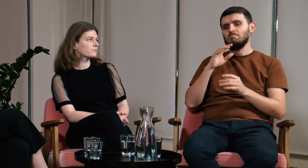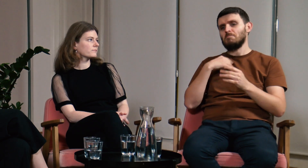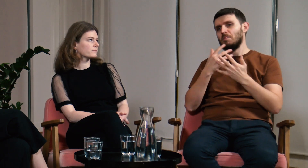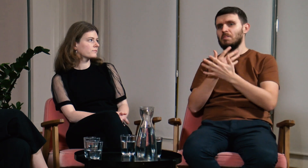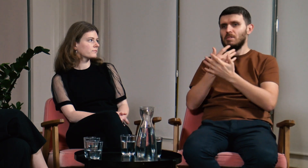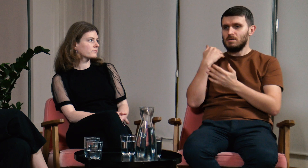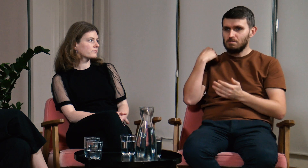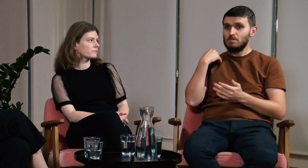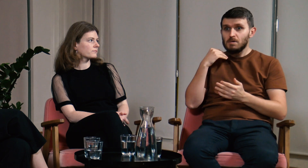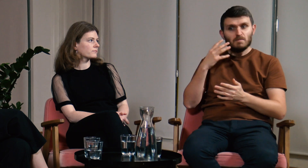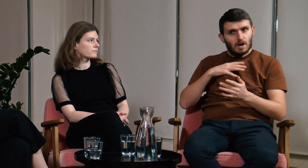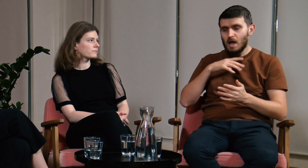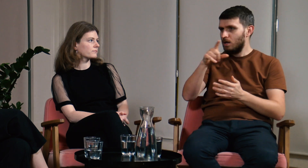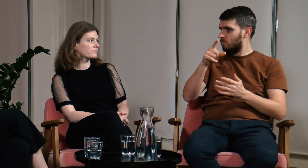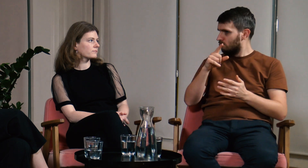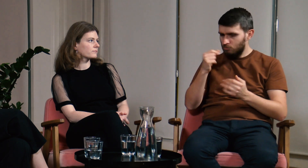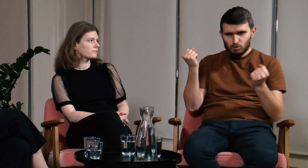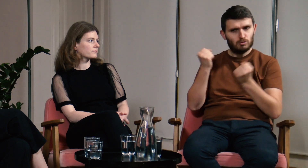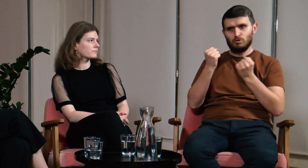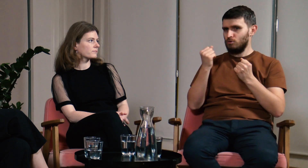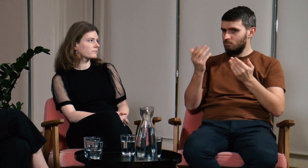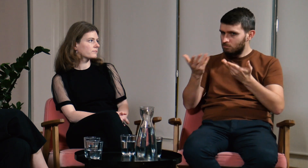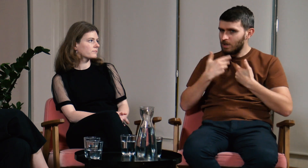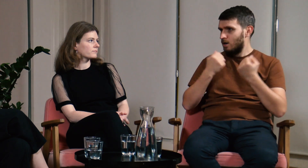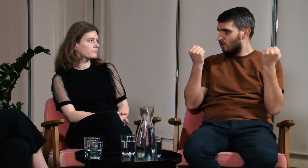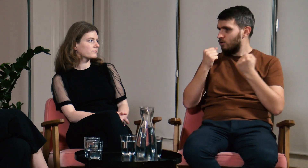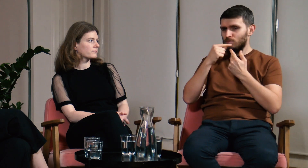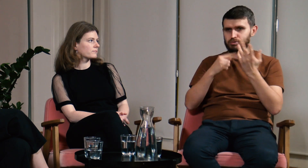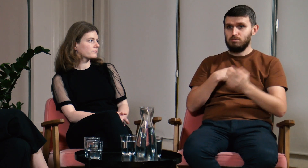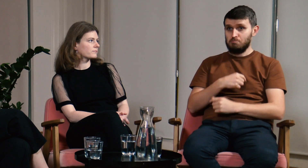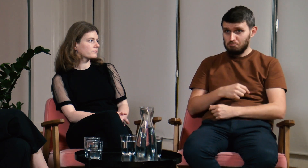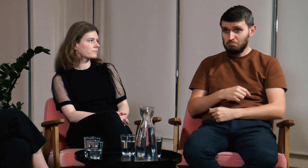Opowiadali mi o tym, że dużo im te studia dały i warto się na nie zapisać.